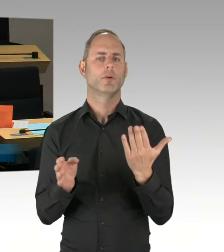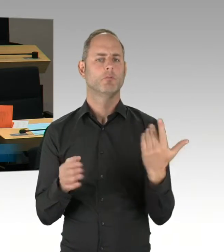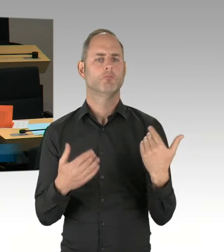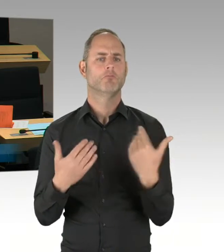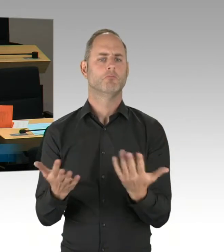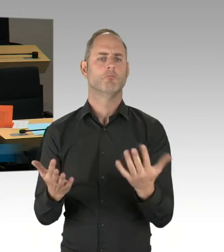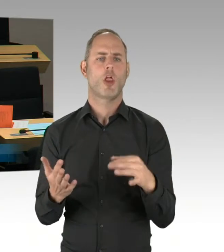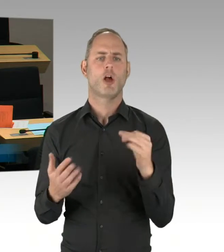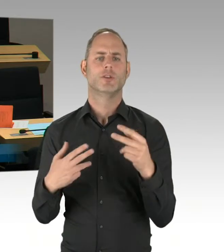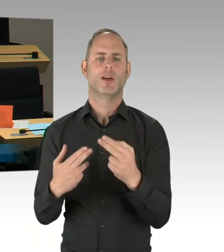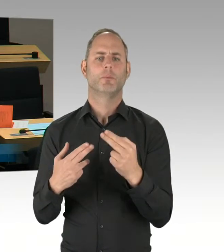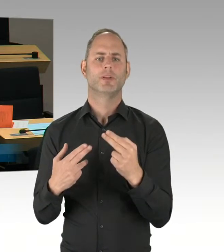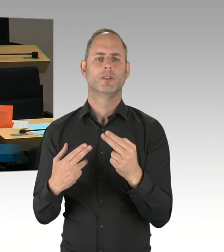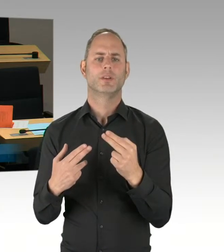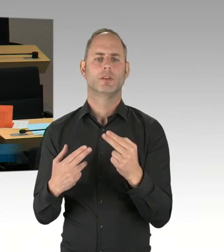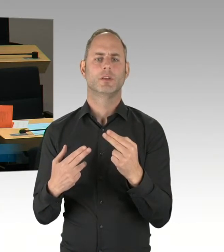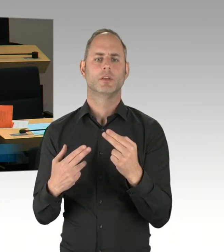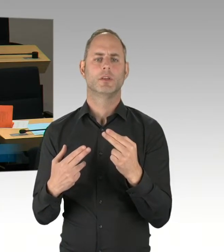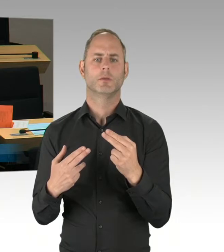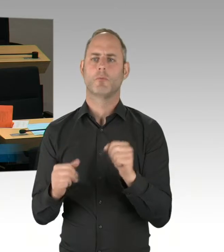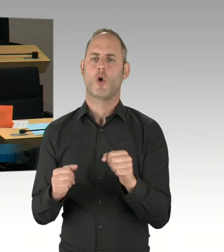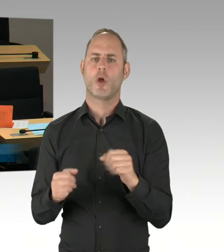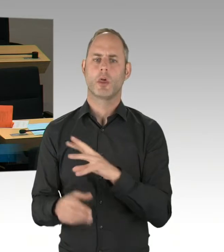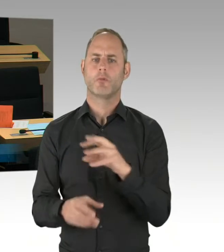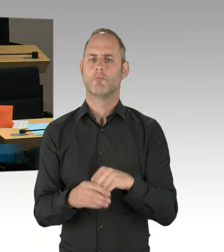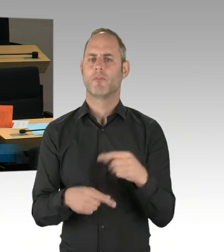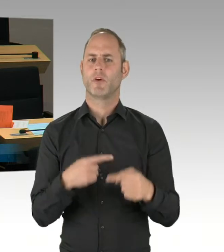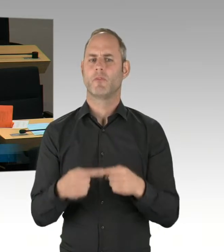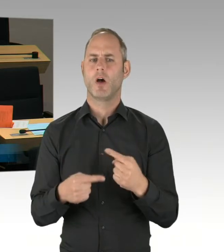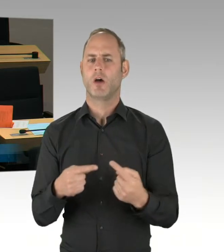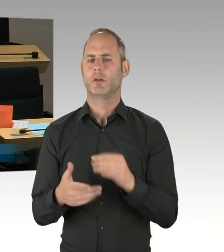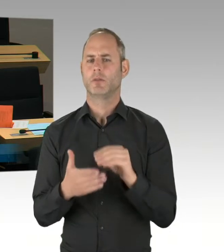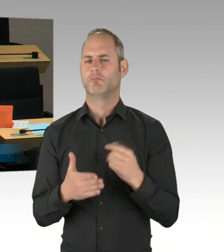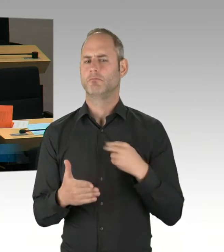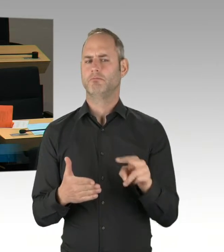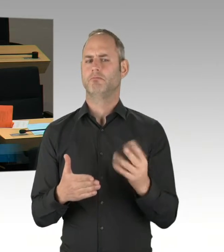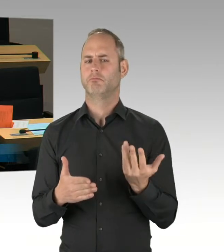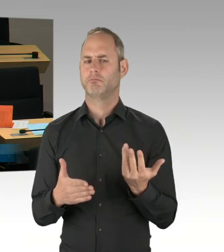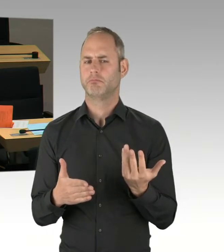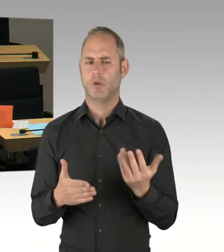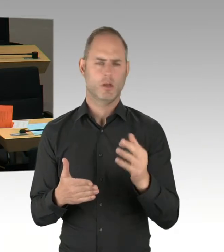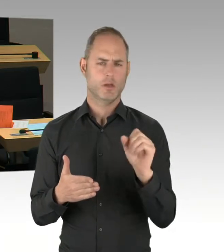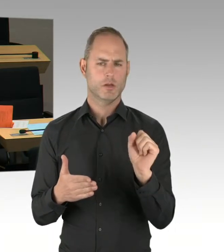Warum haben Sie nicht das probate Mittel der Vorgänger-Koalition aus CDU und SPD genommen,